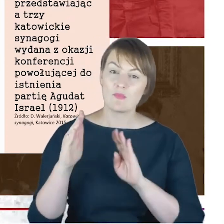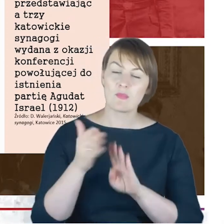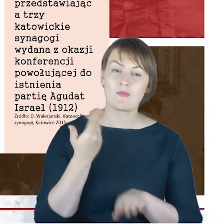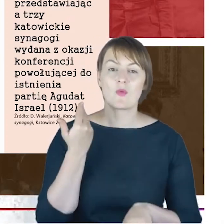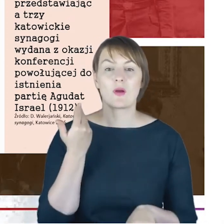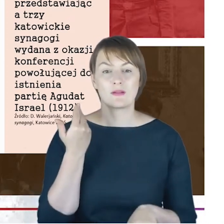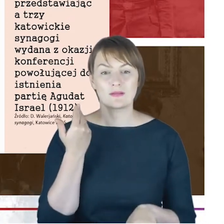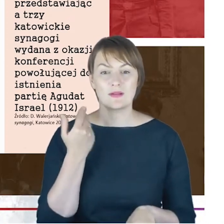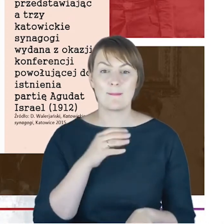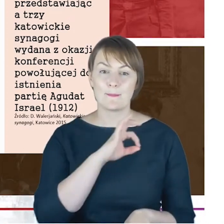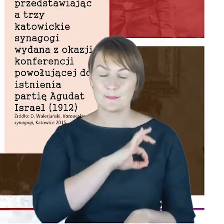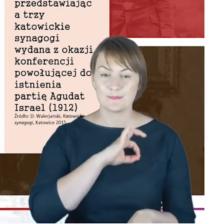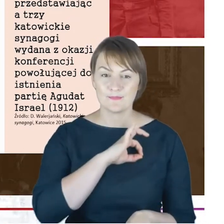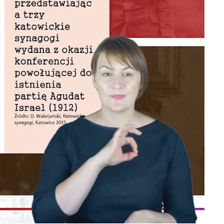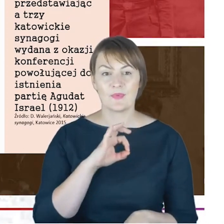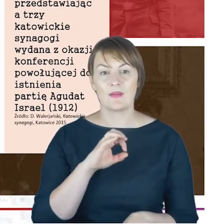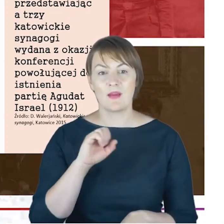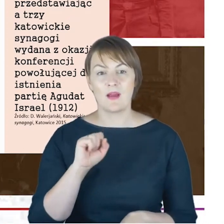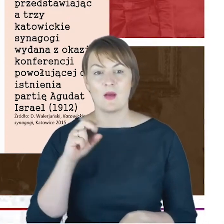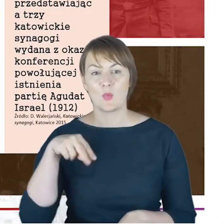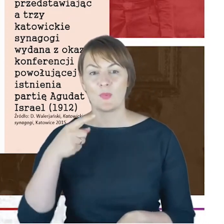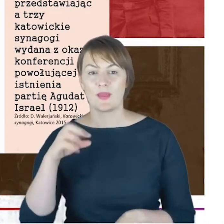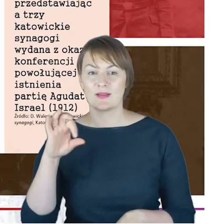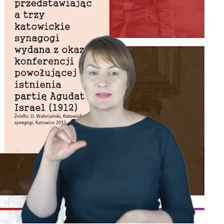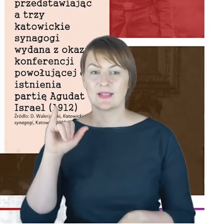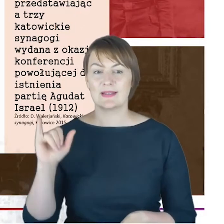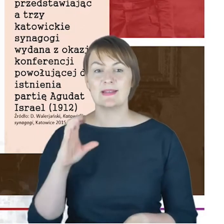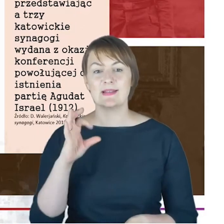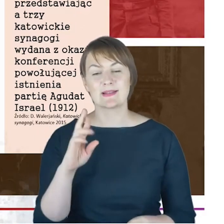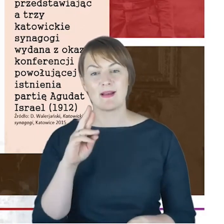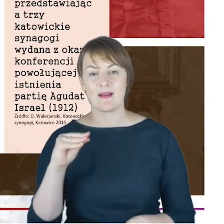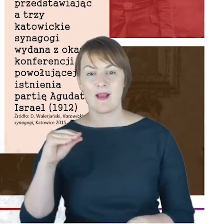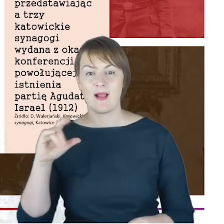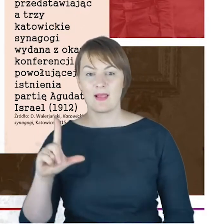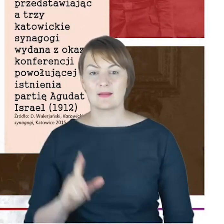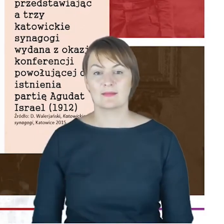Agudat Israel. To z inicjatywą powołania tej partii wystąpili